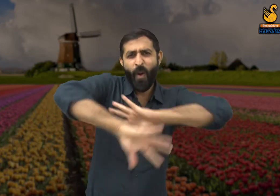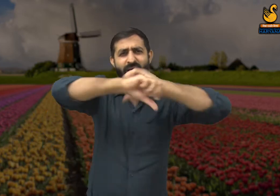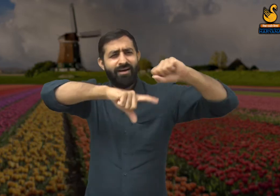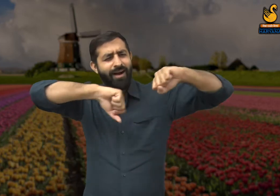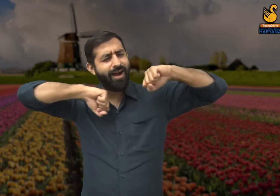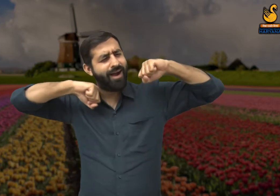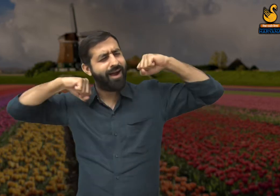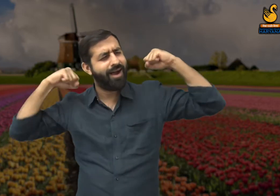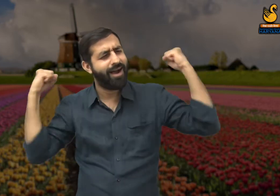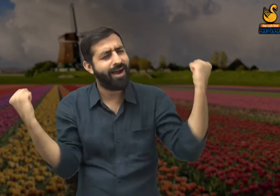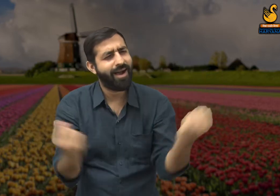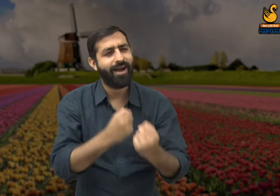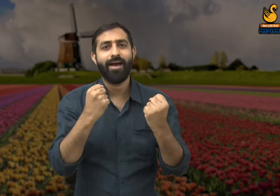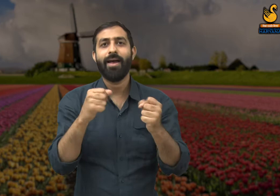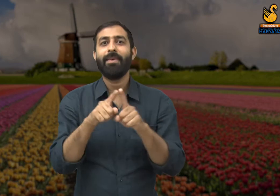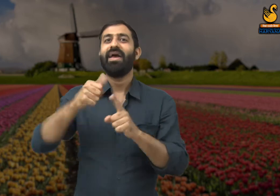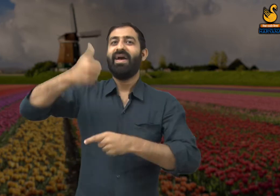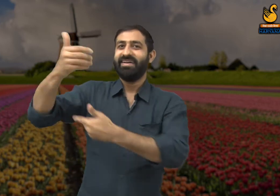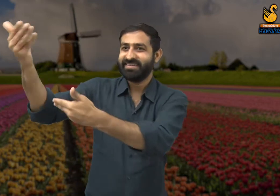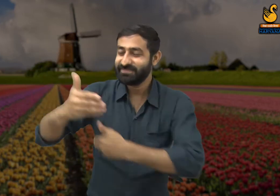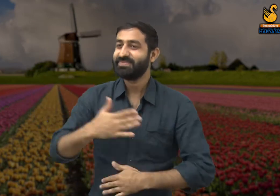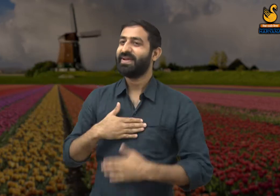कार्यक्रम को सफल बनाने के लिए पूरी मेहनत लगा देते हैं,